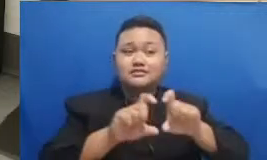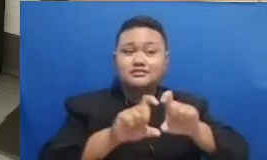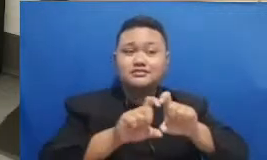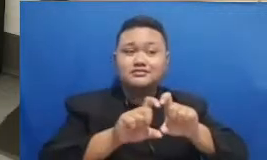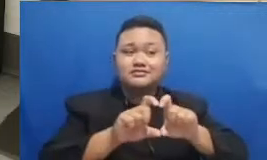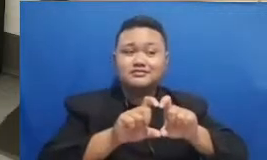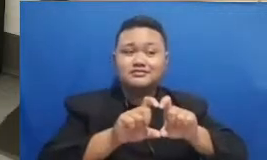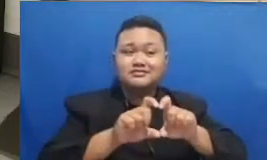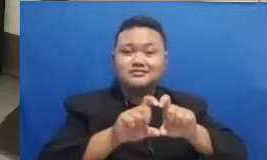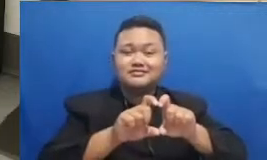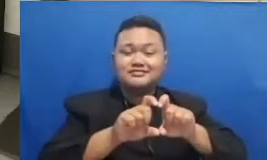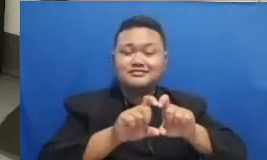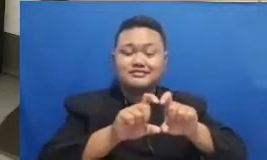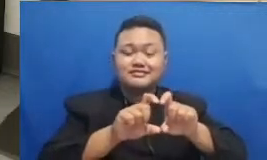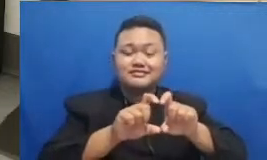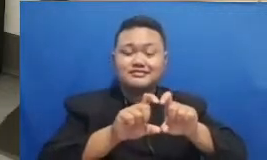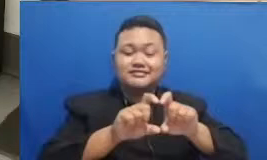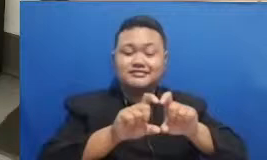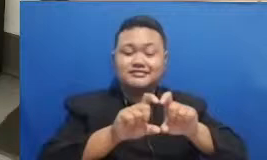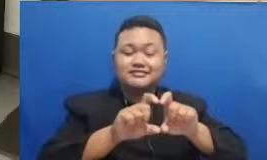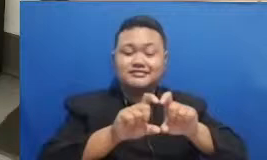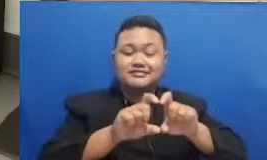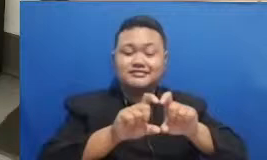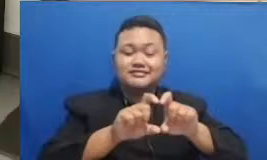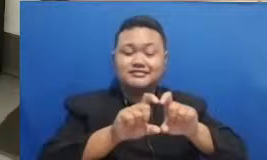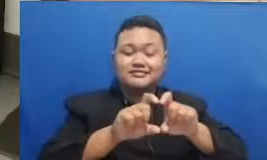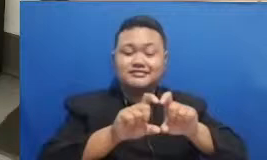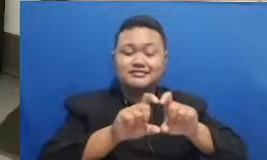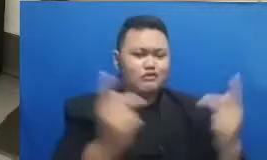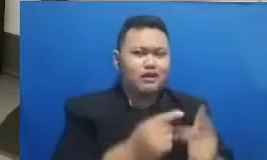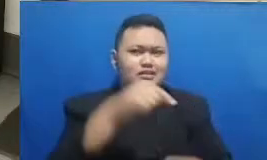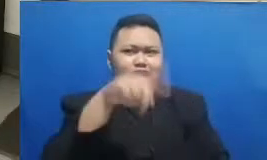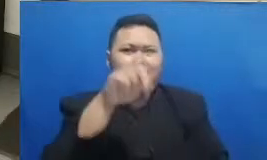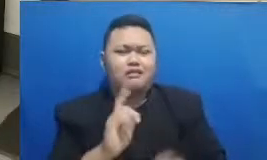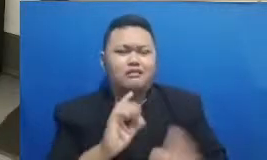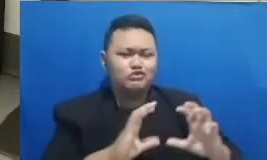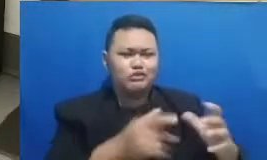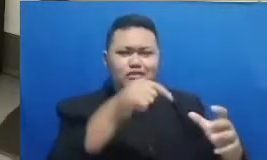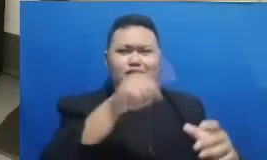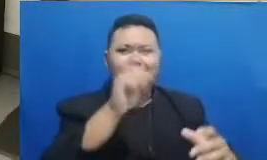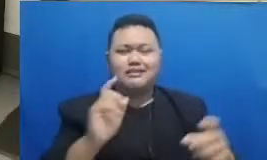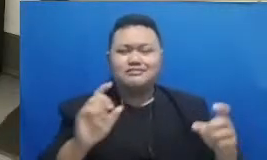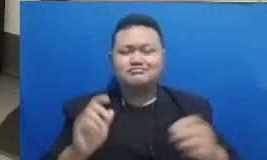lihat di ruangan itu ada kata itu kamu Bapak Ibu Jelly dia sekarang ya ingin iseng-iseng